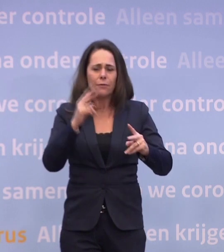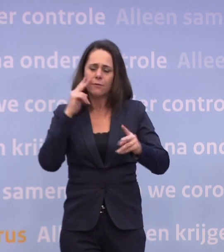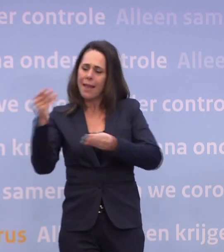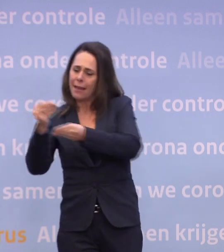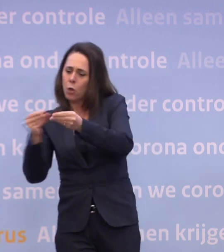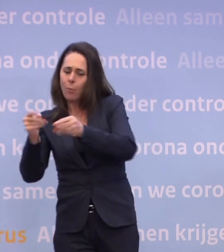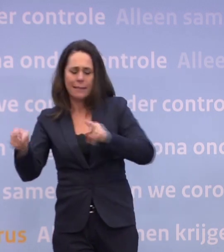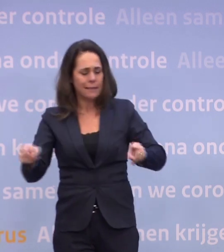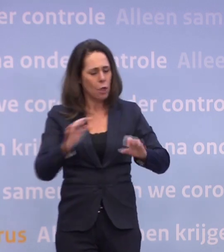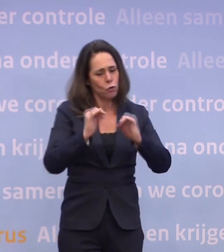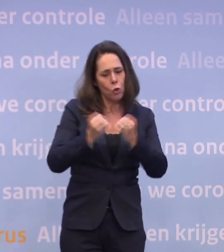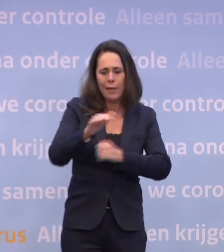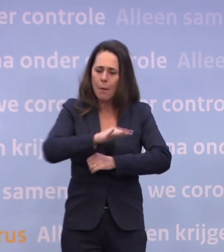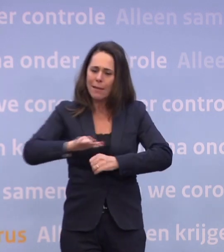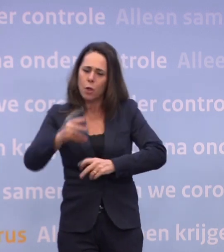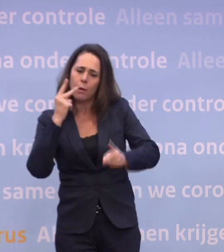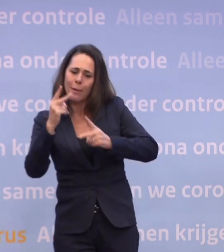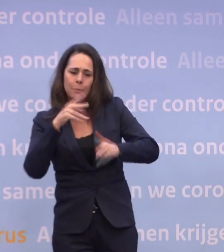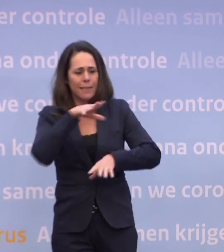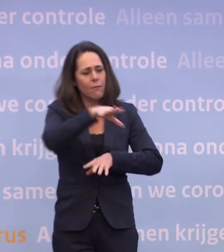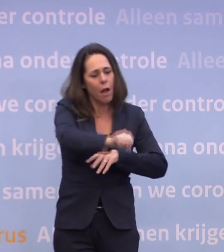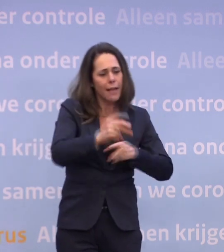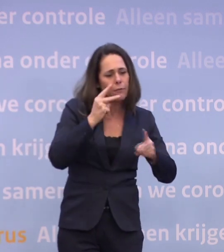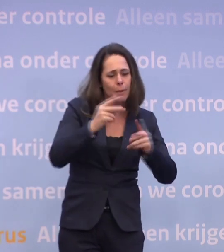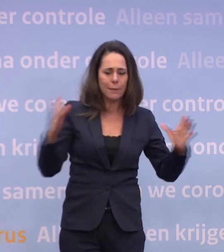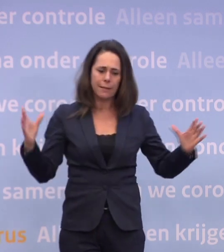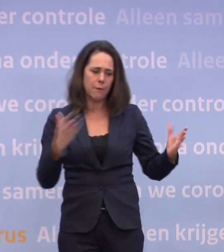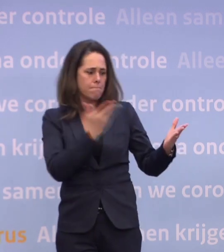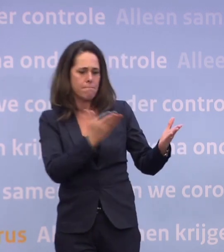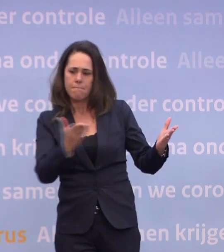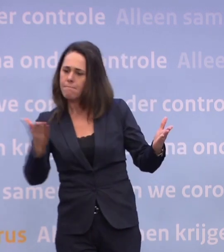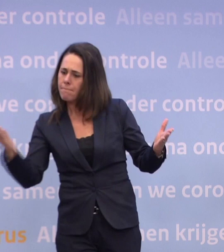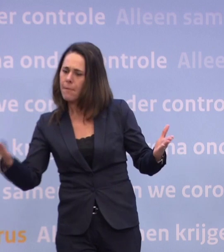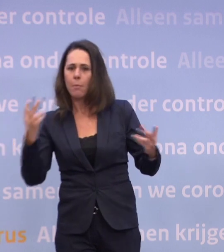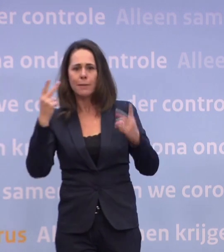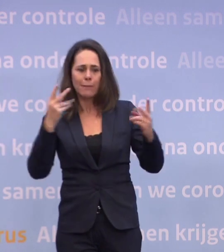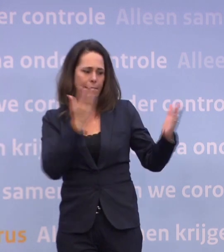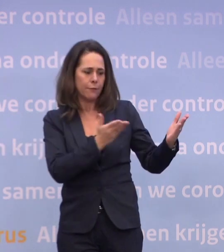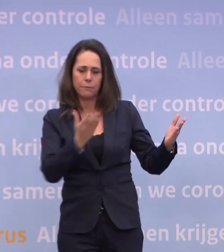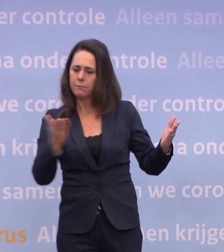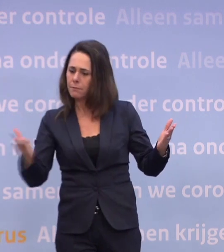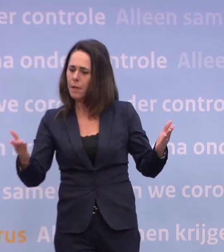...sociaal-maatschappelijk perspectief en handhavingsperspectief. Ongelooflijk belangrijk. En al die perspectieven liggen op tafel op het moment...